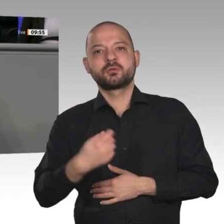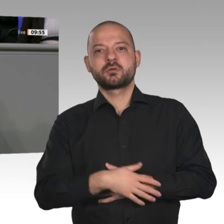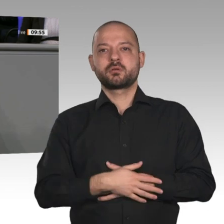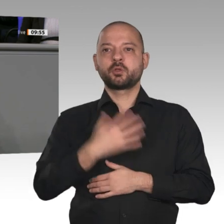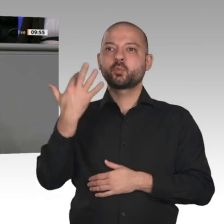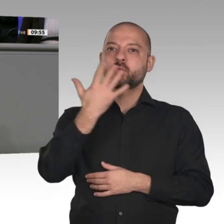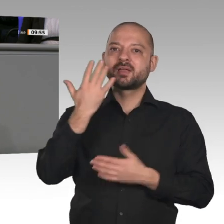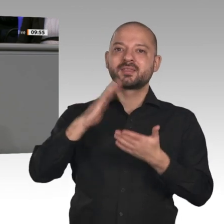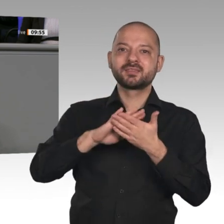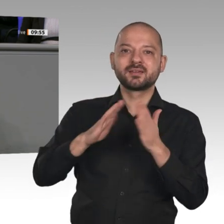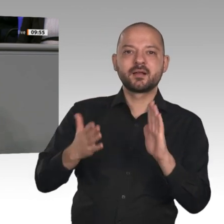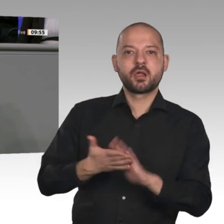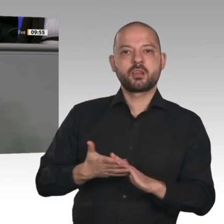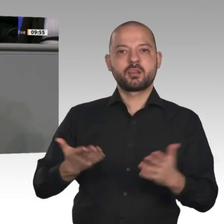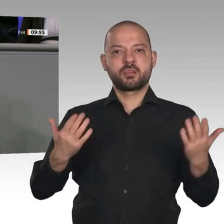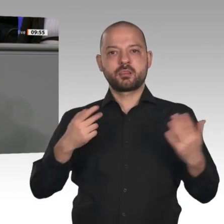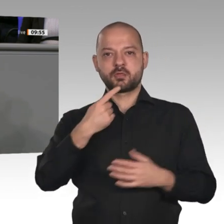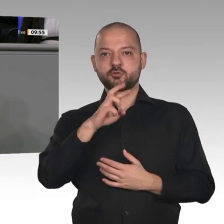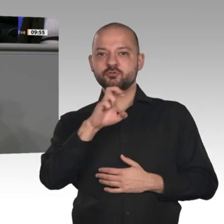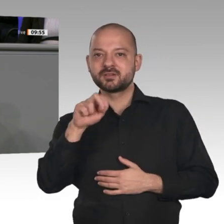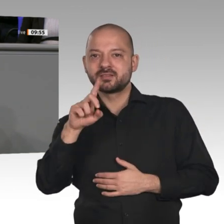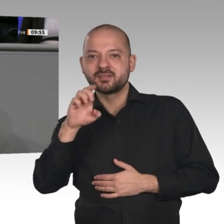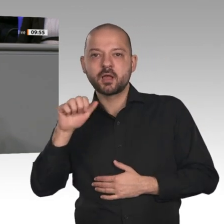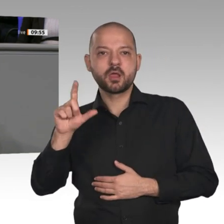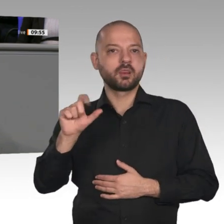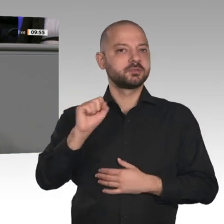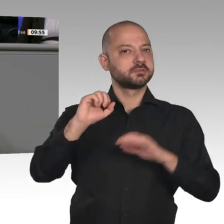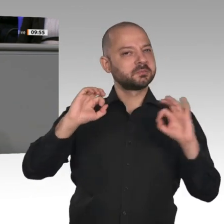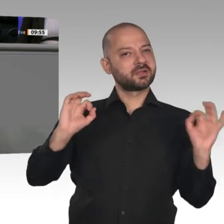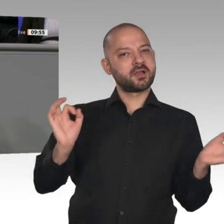für Bürger und Unternehmen. Stecken wir das Geld also lieber in die Energieforschung,